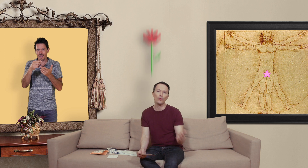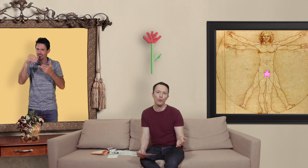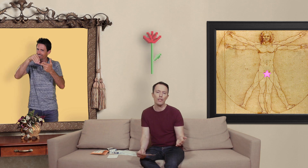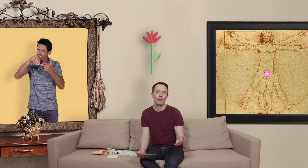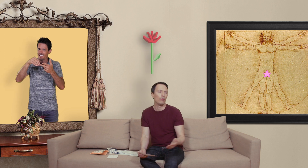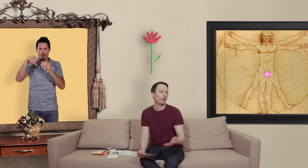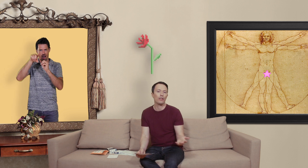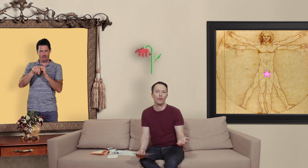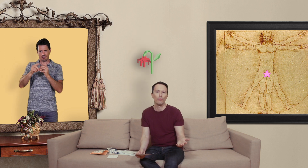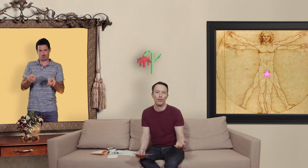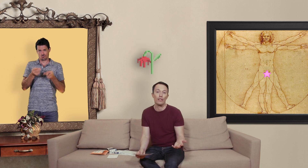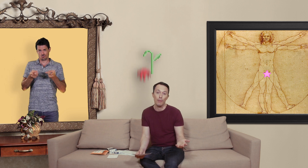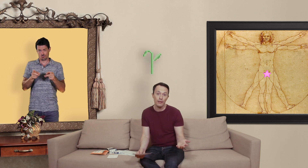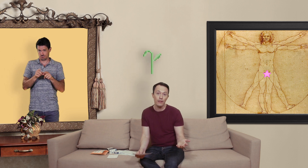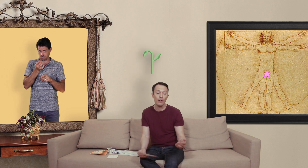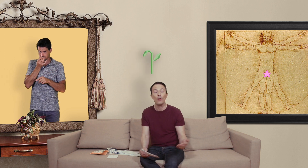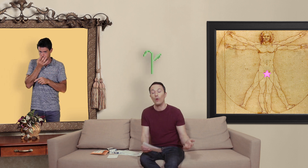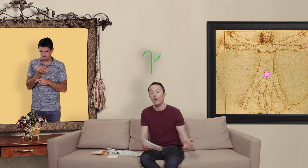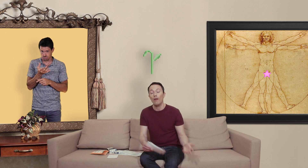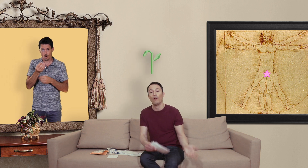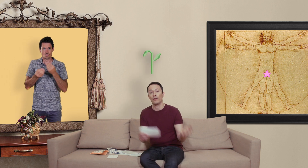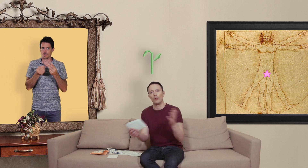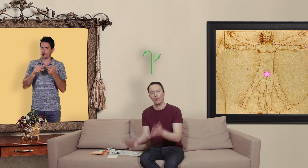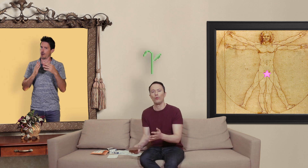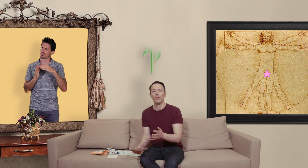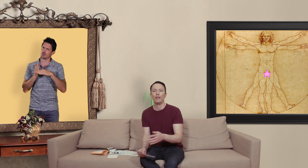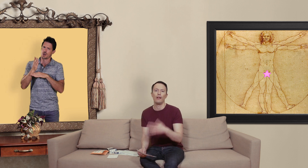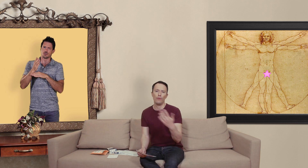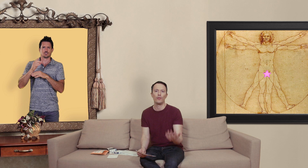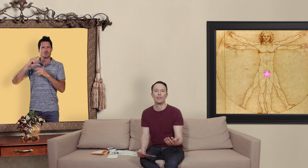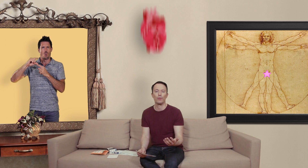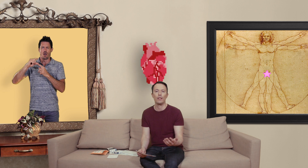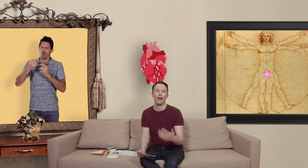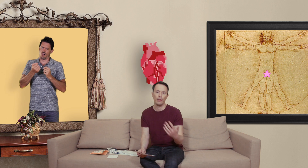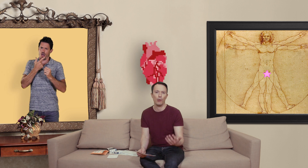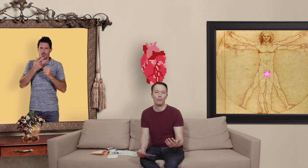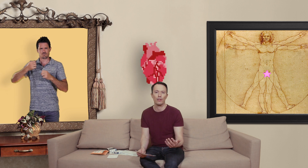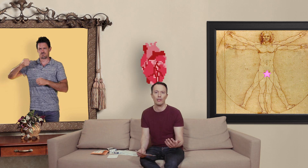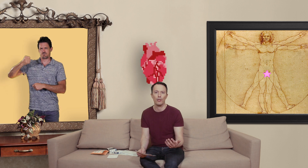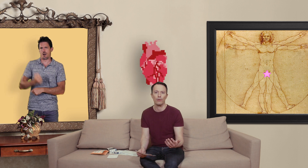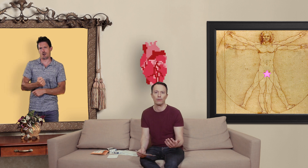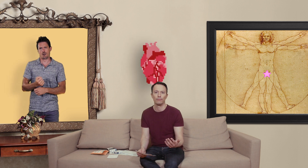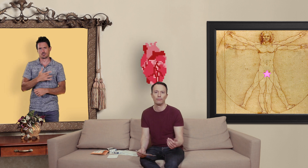dosés et autant dire que vous mangez les smarties ou alors c'est sur-dosé et là vous vous exposez à des problèmes de santé majeurs